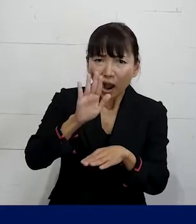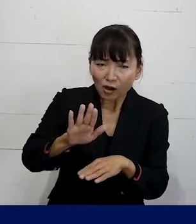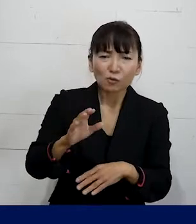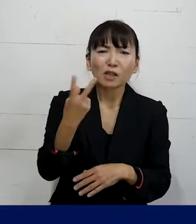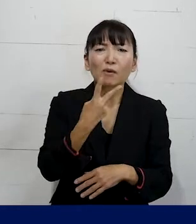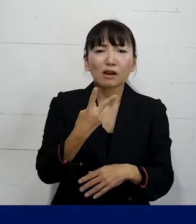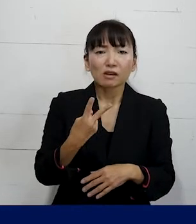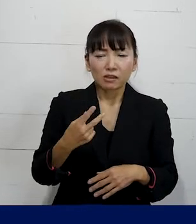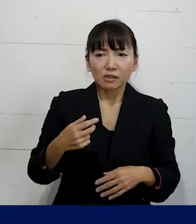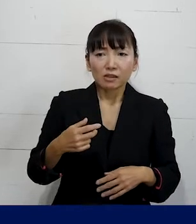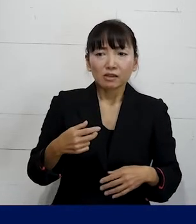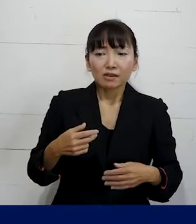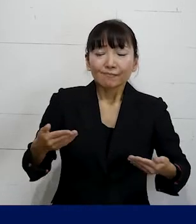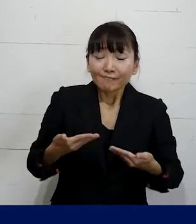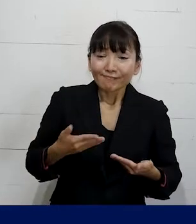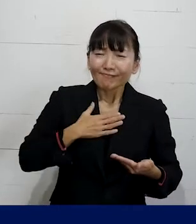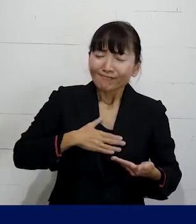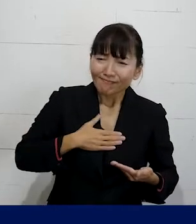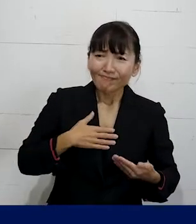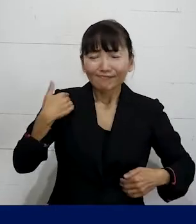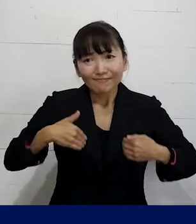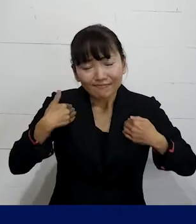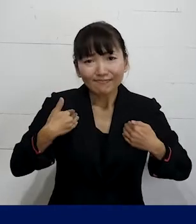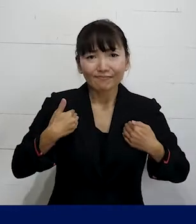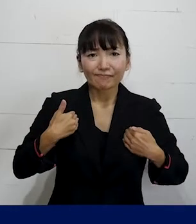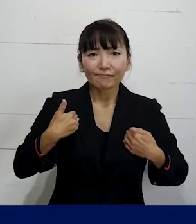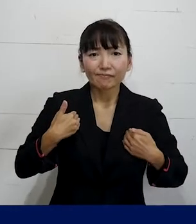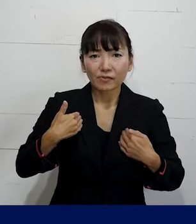職場を安心して安全に働けるものに変えていく